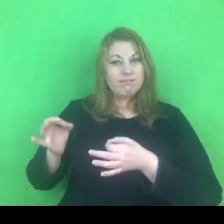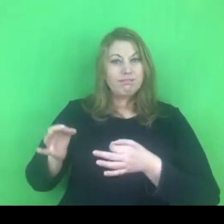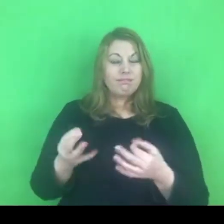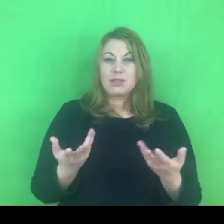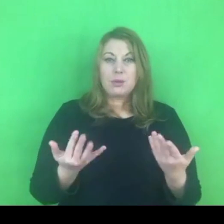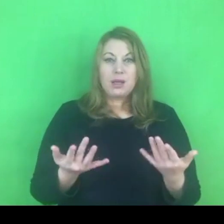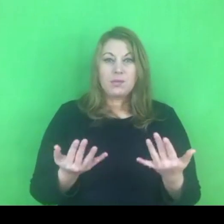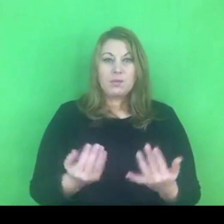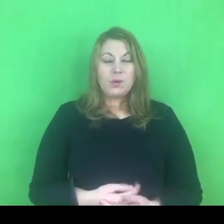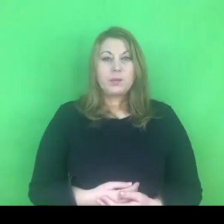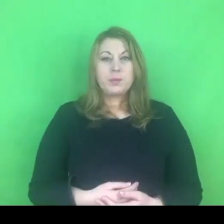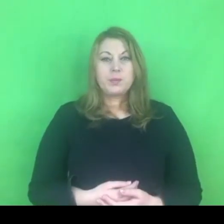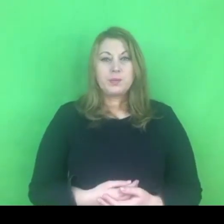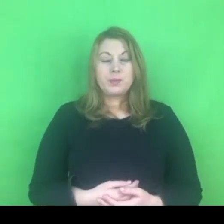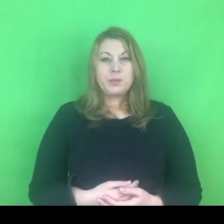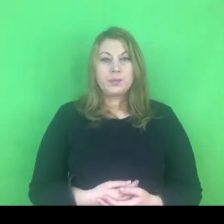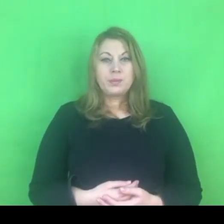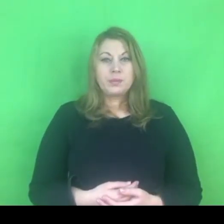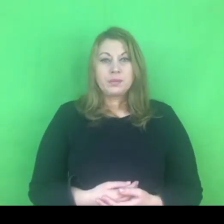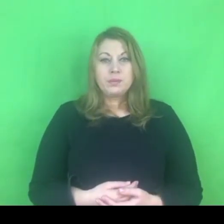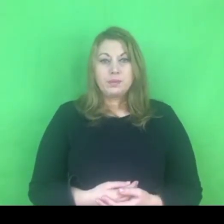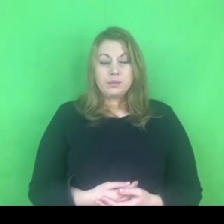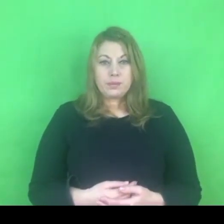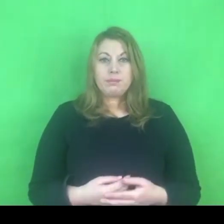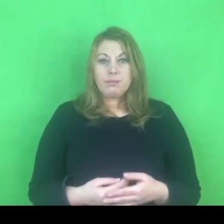To jest trudne przejście od teorii od praktyki.